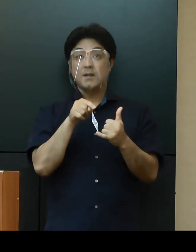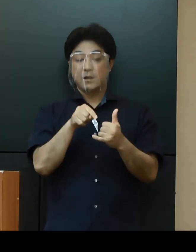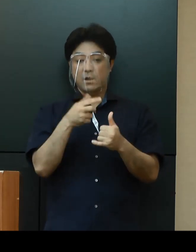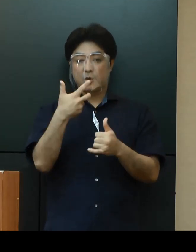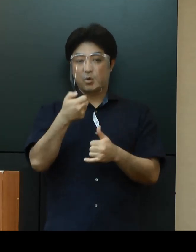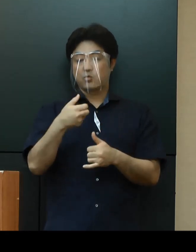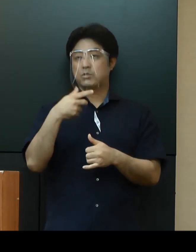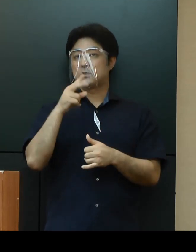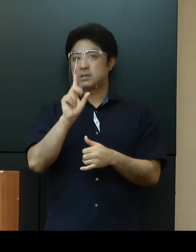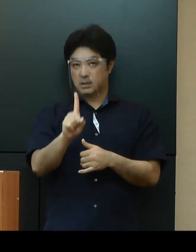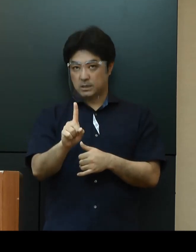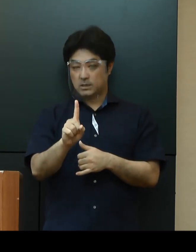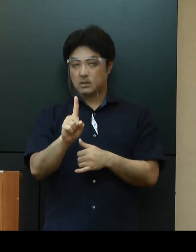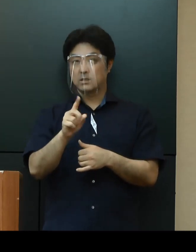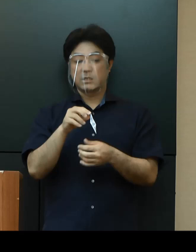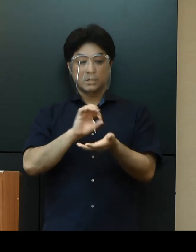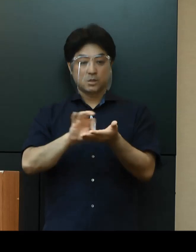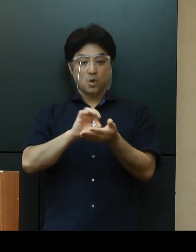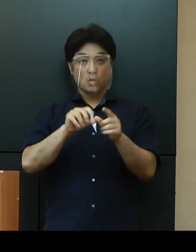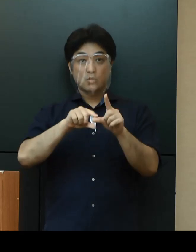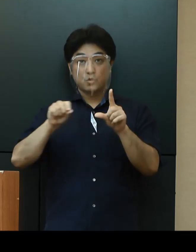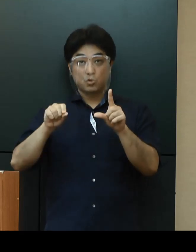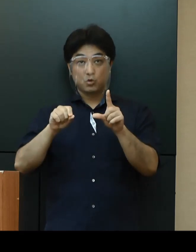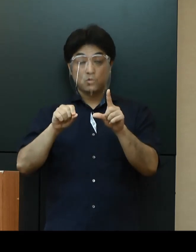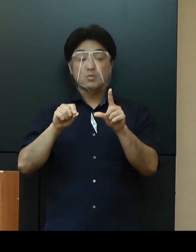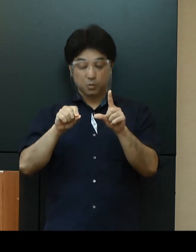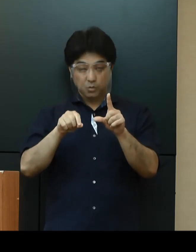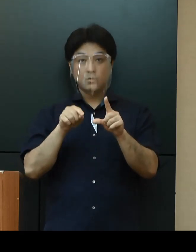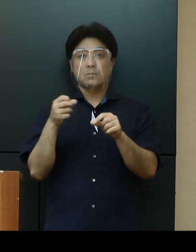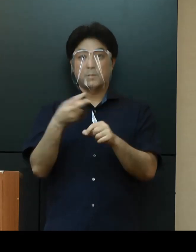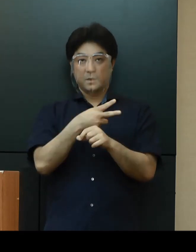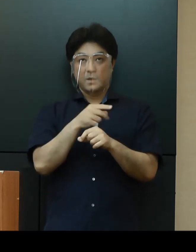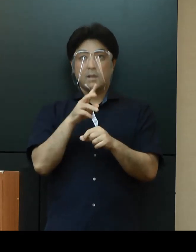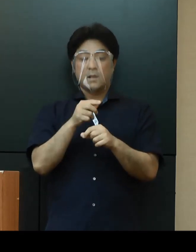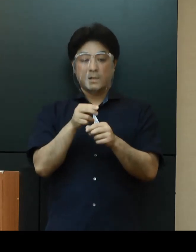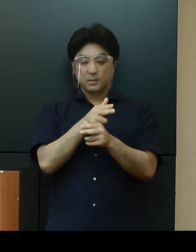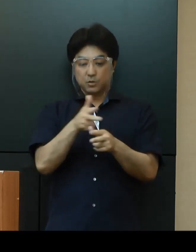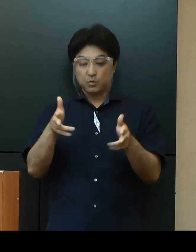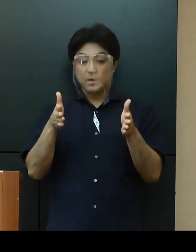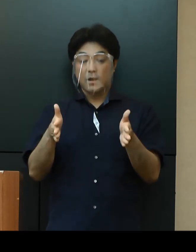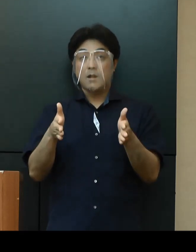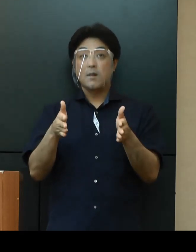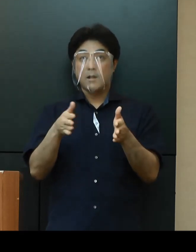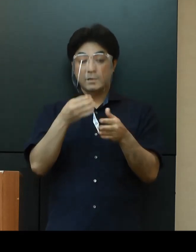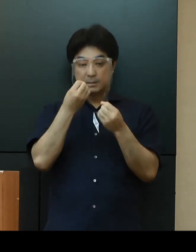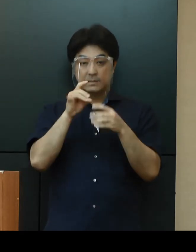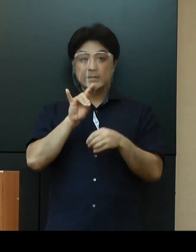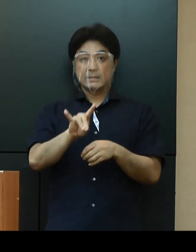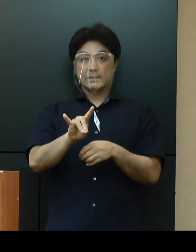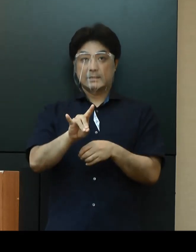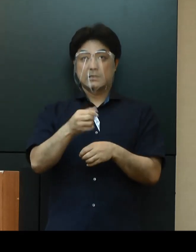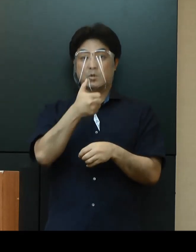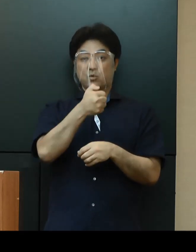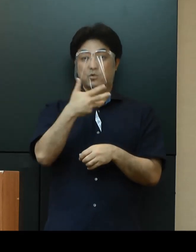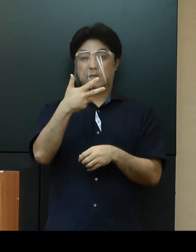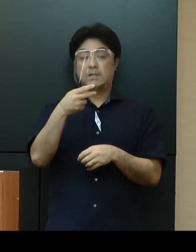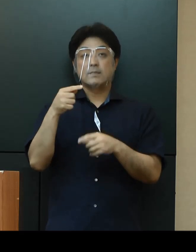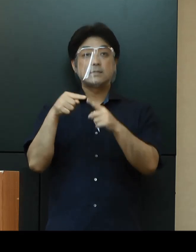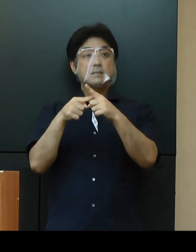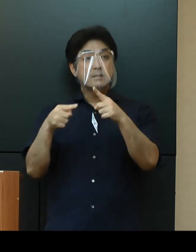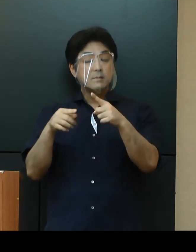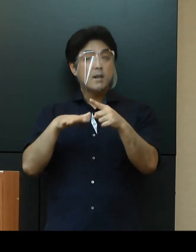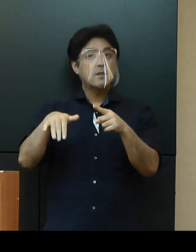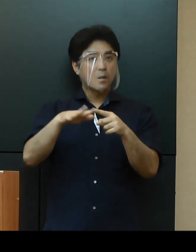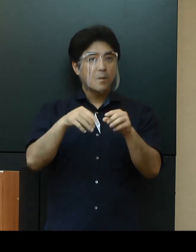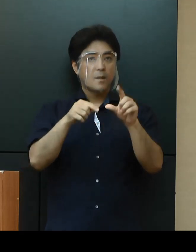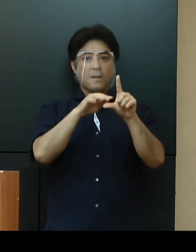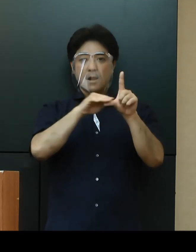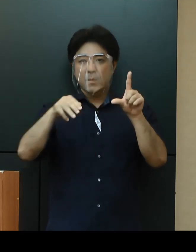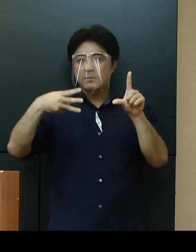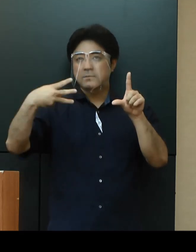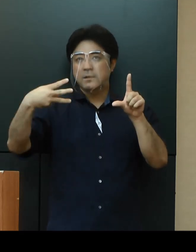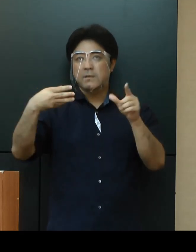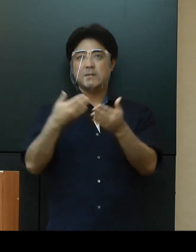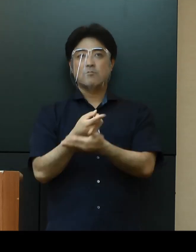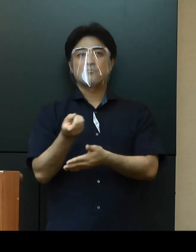病床利用率53.4％、直近１週間の新規感染者数57人については、第３段階のレベルに達しておりますが